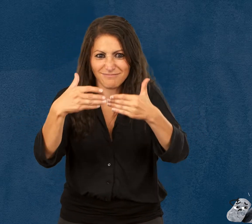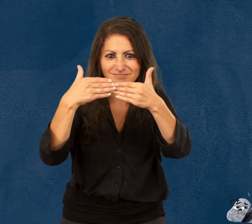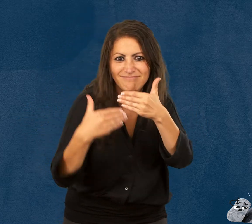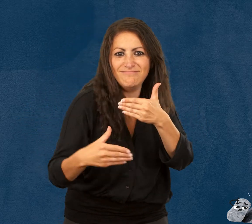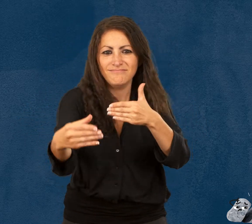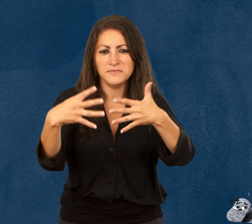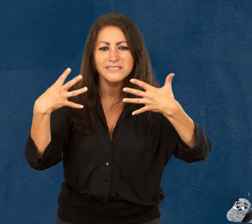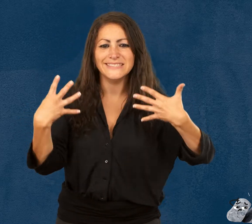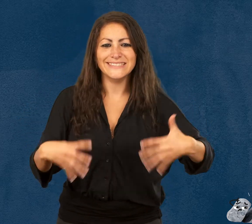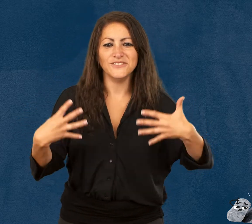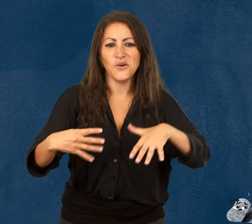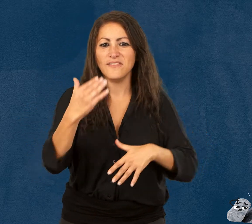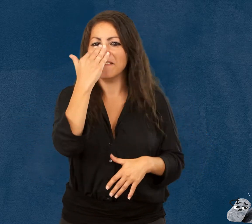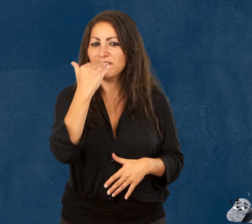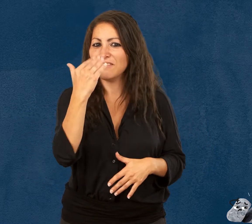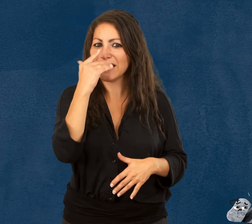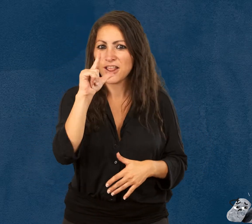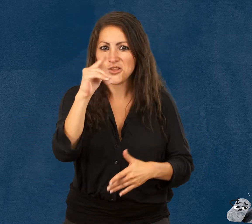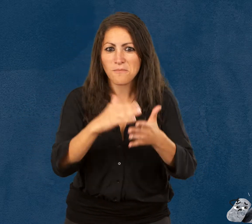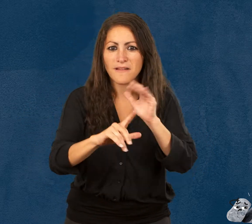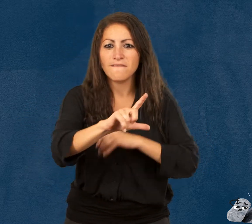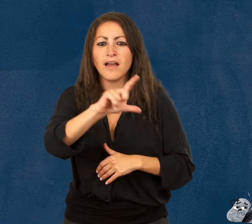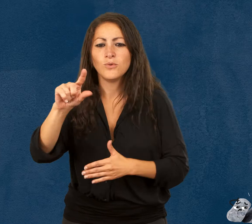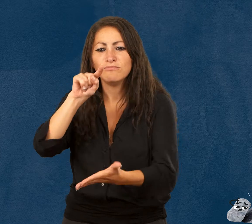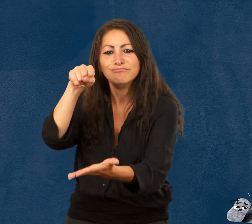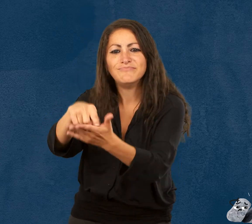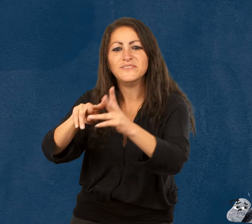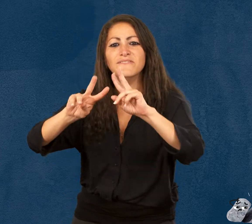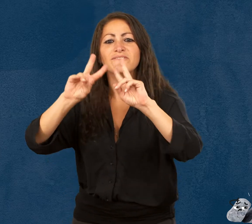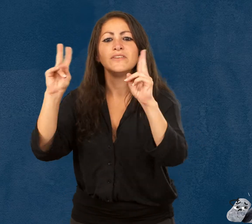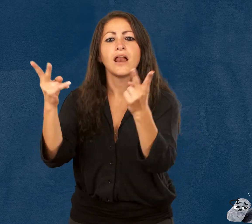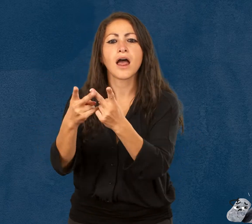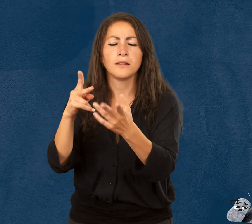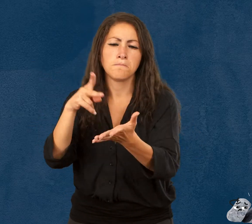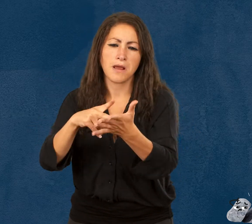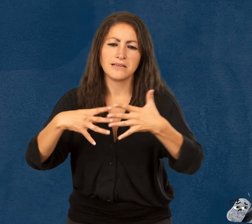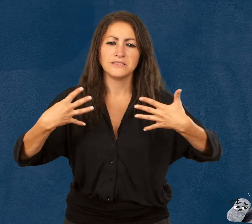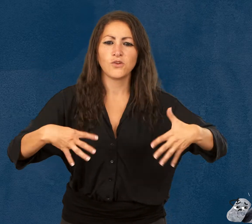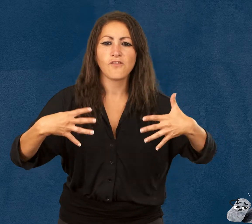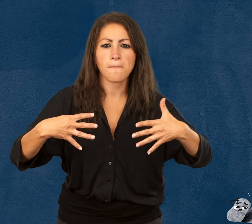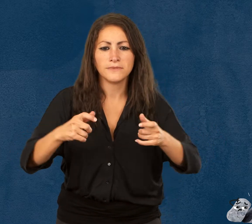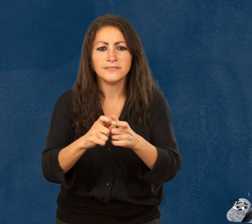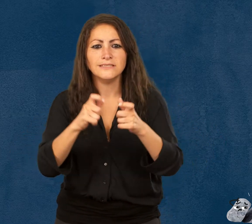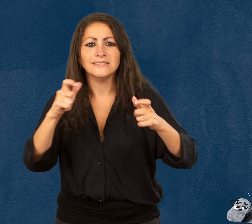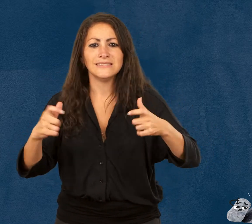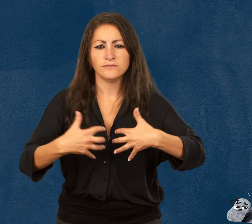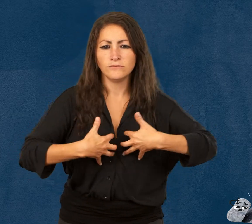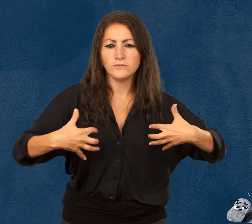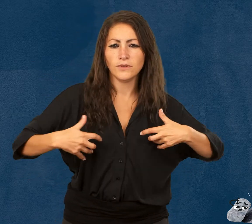ouvre le 19 février 2022 à la Cité des sciences et de l'industrie,